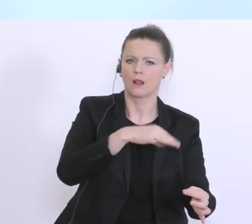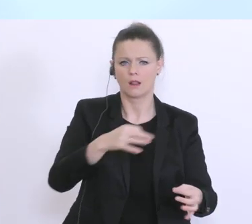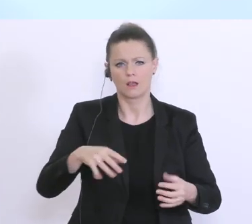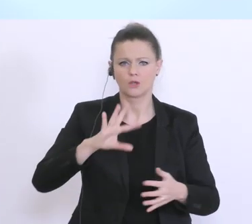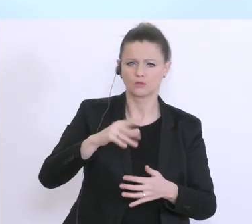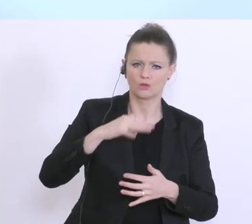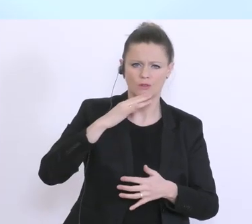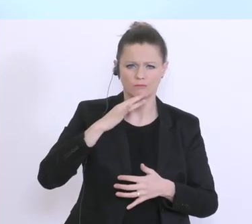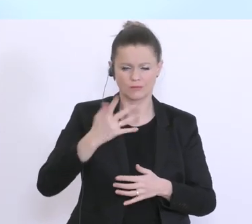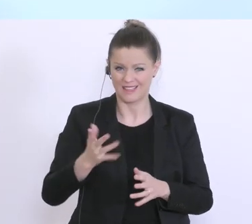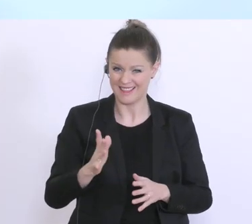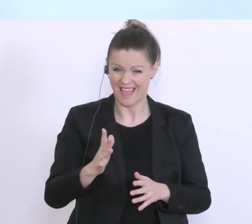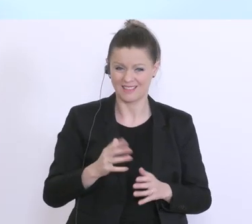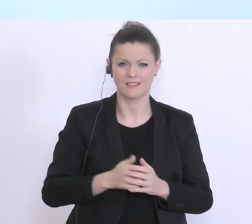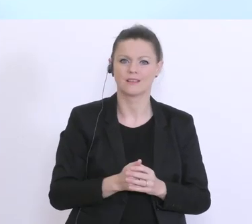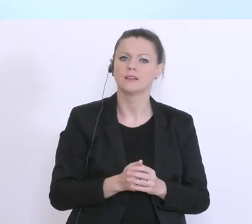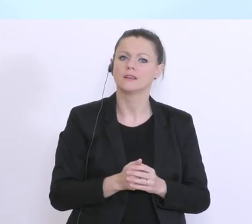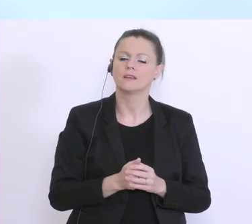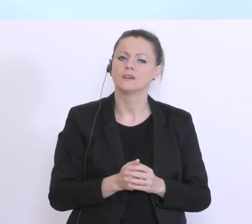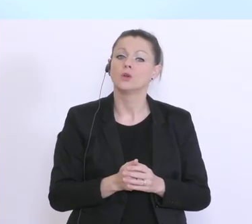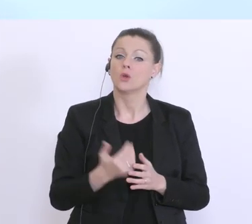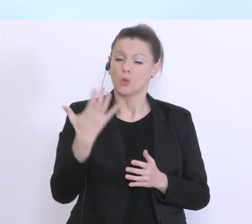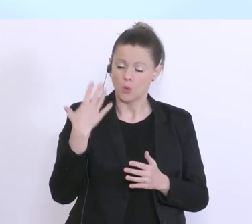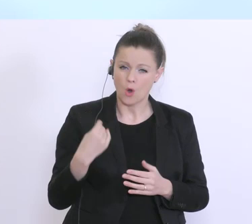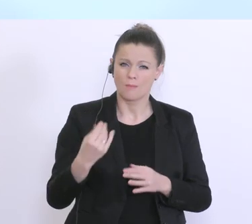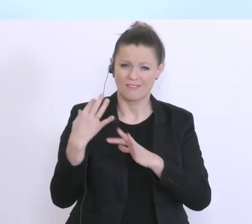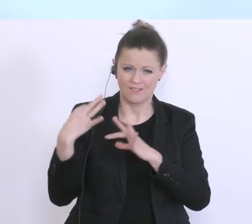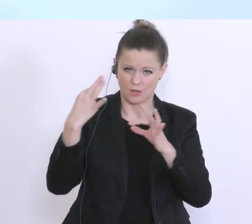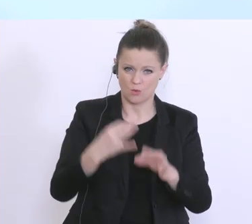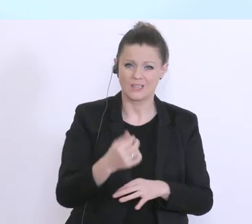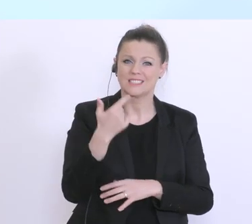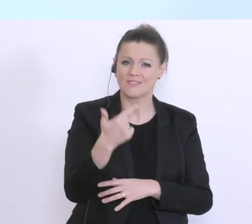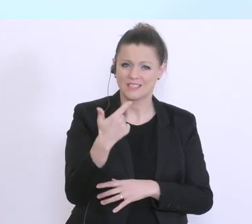hat der Bundesminister schon eben angeführt. Nur noch mal trotzdem kurz, die 22.200 Stunden